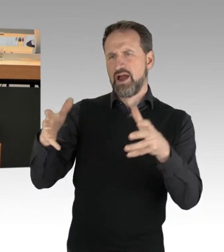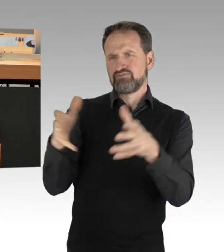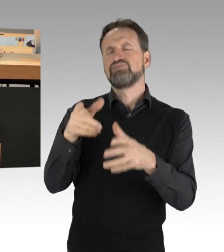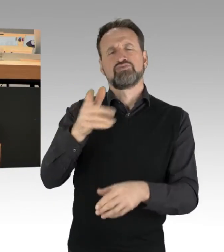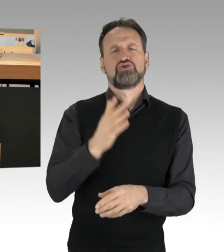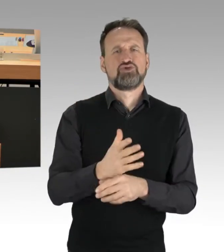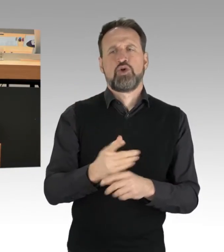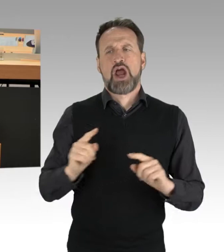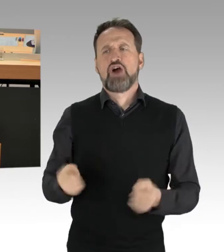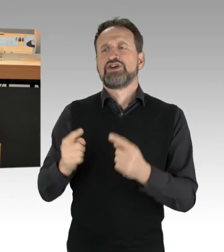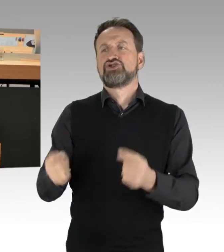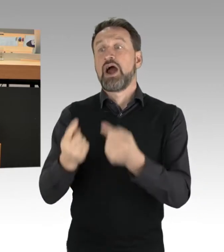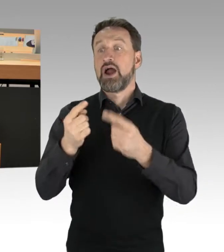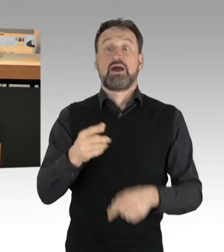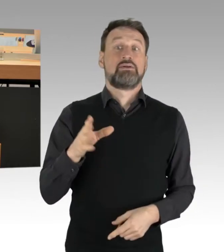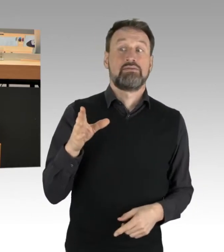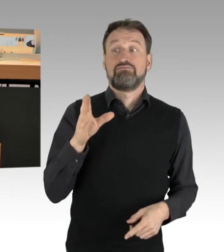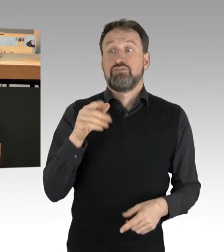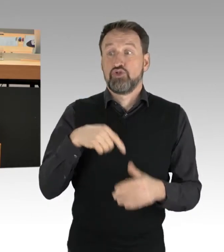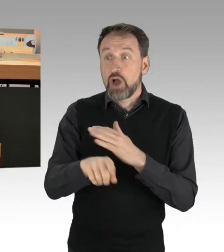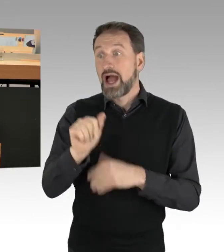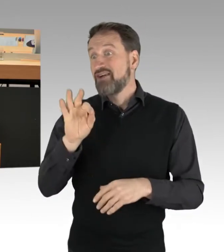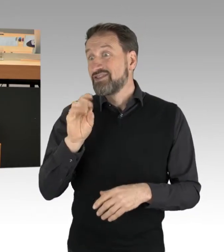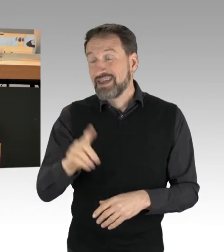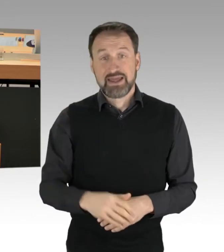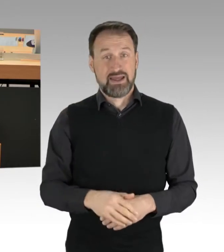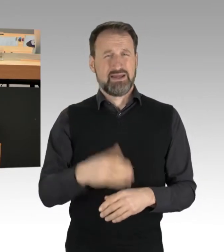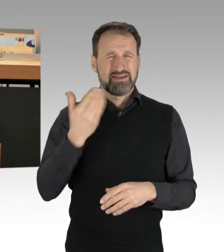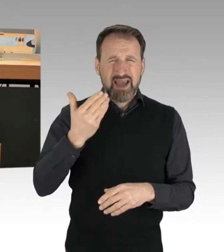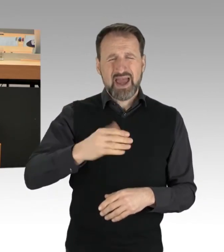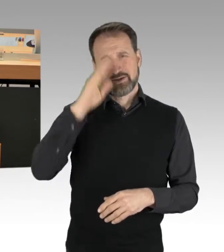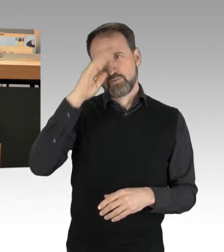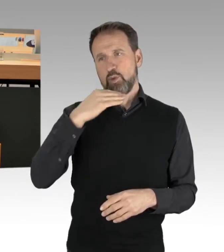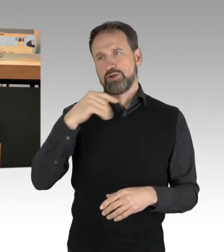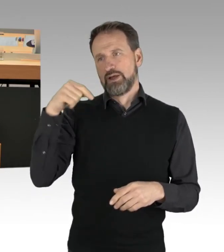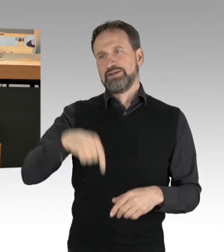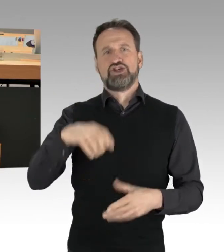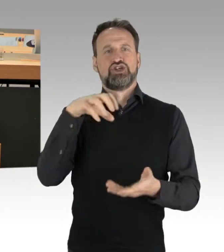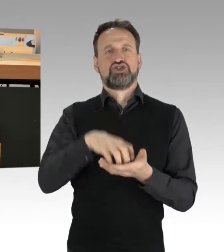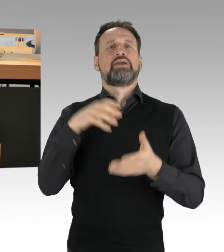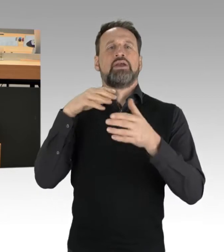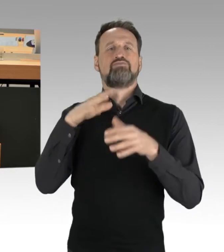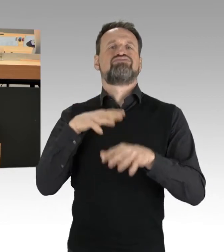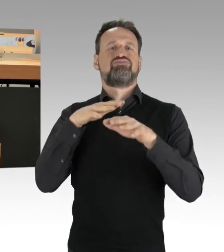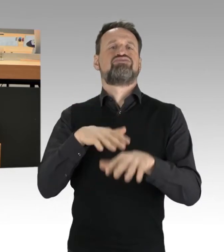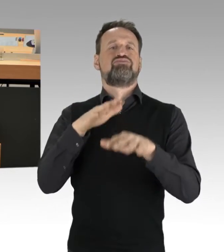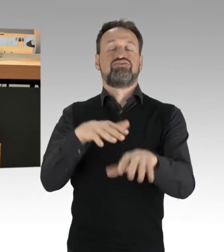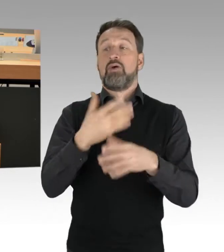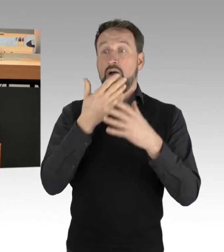viele Ungeimpfte ohne Maske, jeden Montag durch die Stadt laufen und durch die anderen Städte. Deswegen sind wir nicht darauf angewiesen,